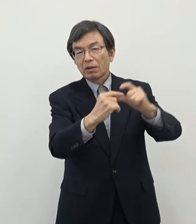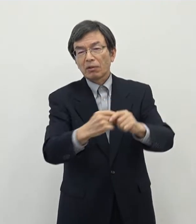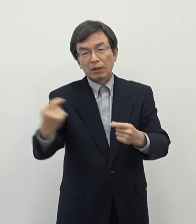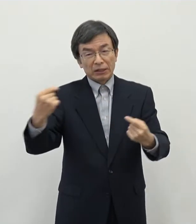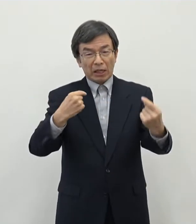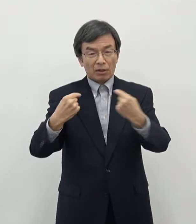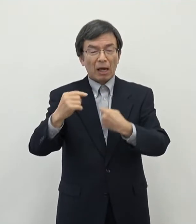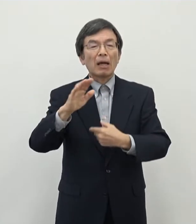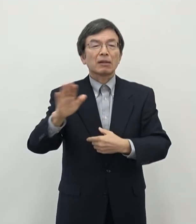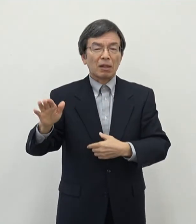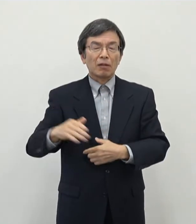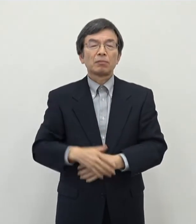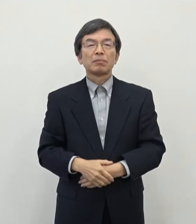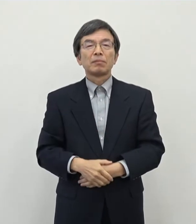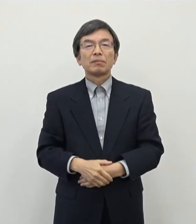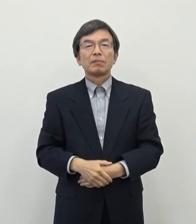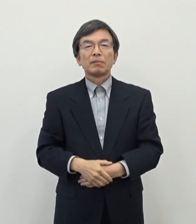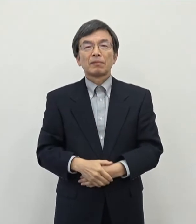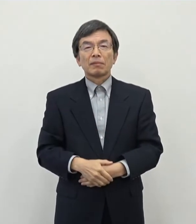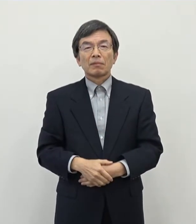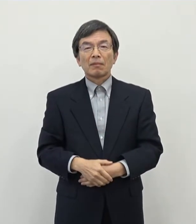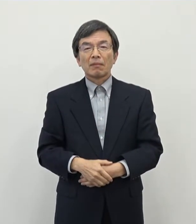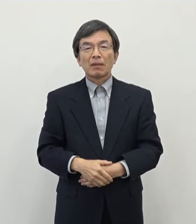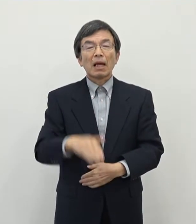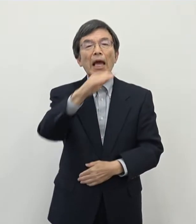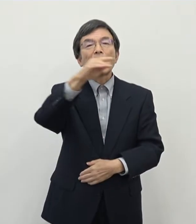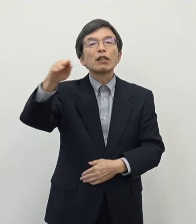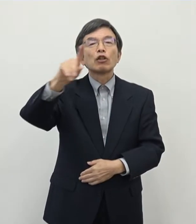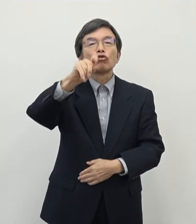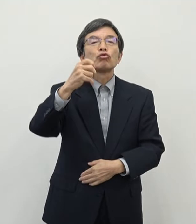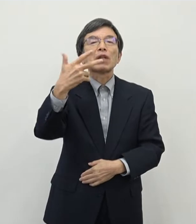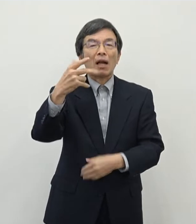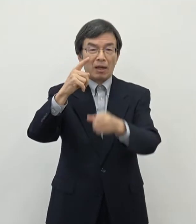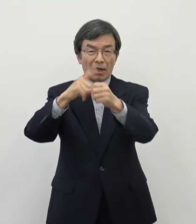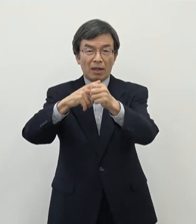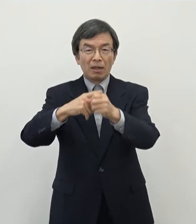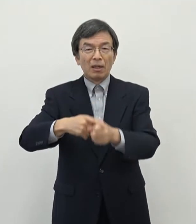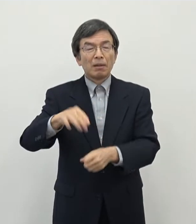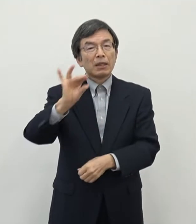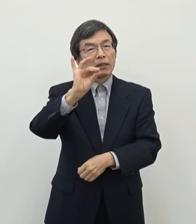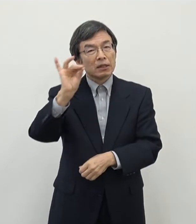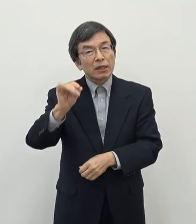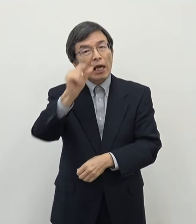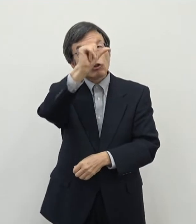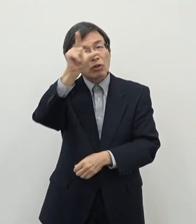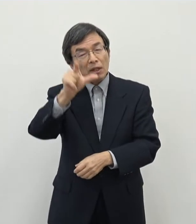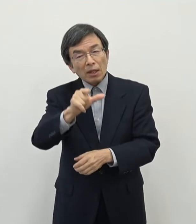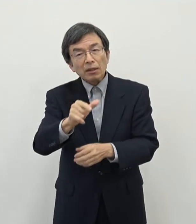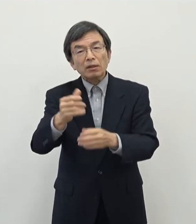その中で 平成17年にですね 旧都祁村・月ケ瀬村と合併をいたしまして